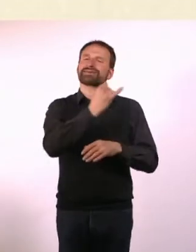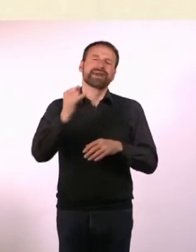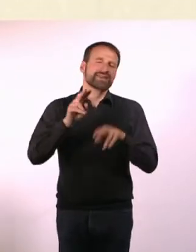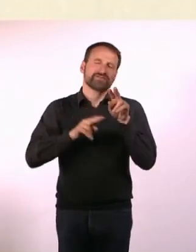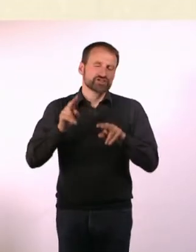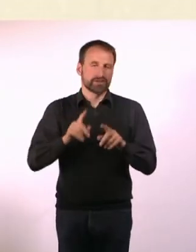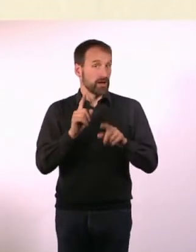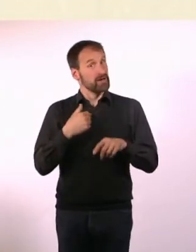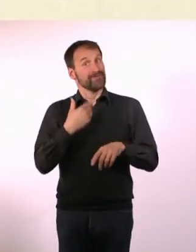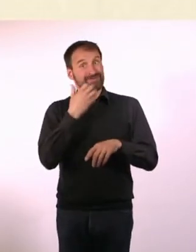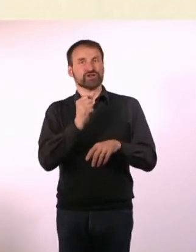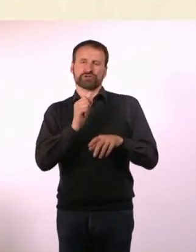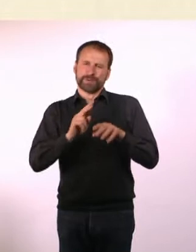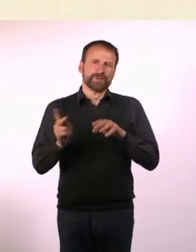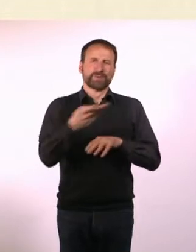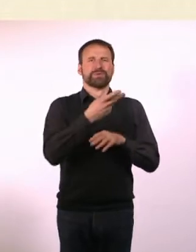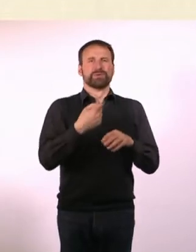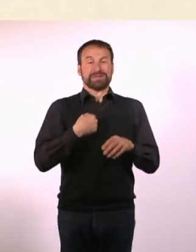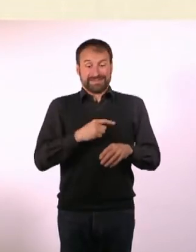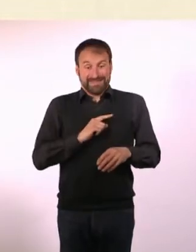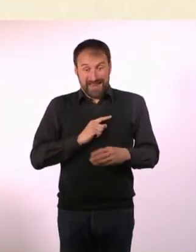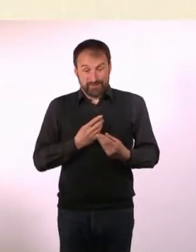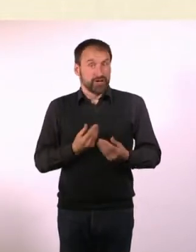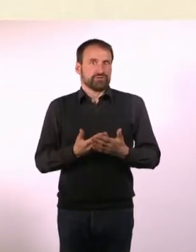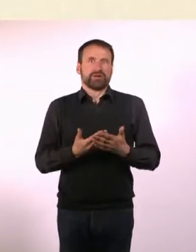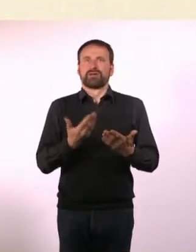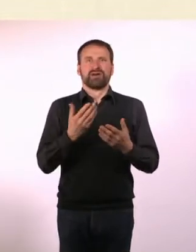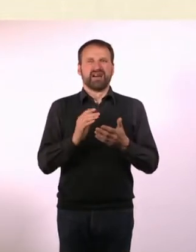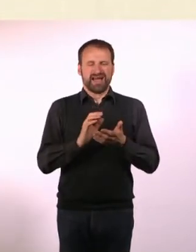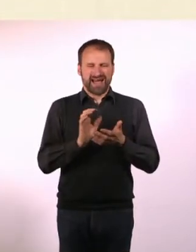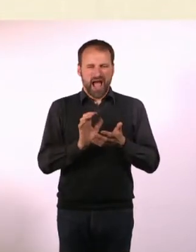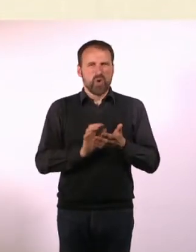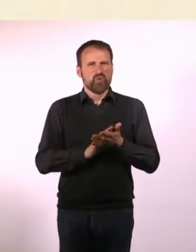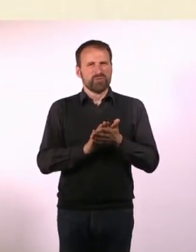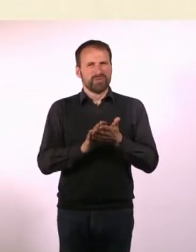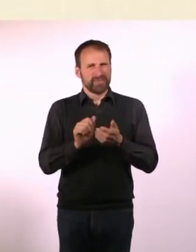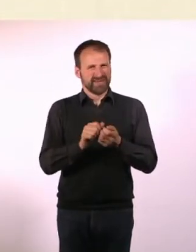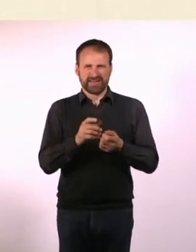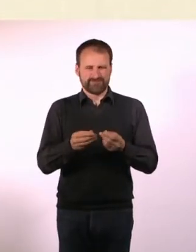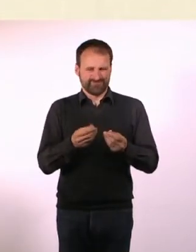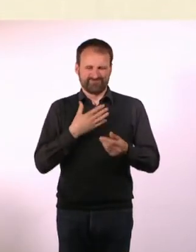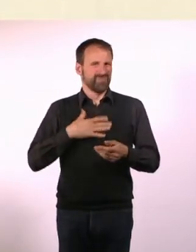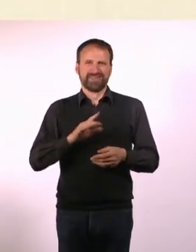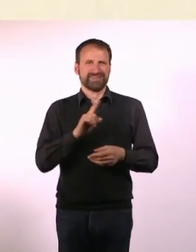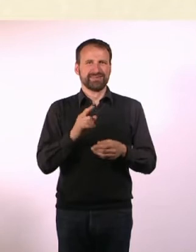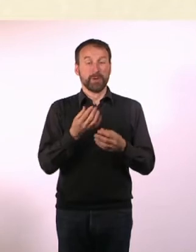Ich fasse raues Papier nicht gerne an - oder auch dickes Papier. Mit dünnem Papier habe ich gar keine Probleme.